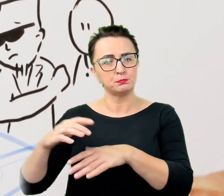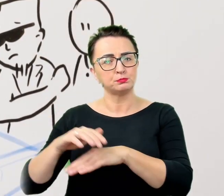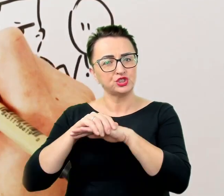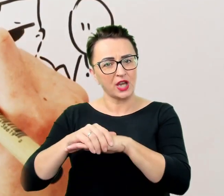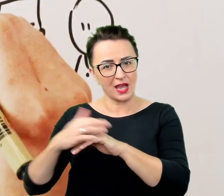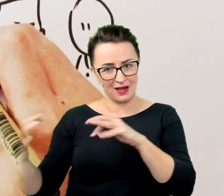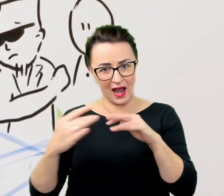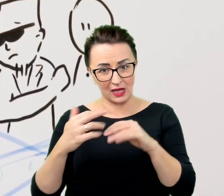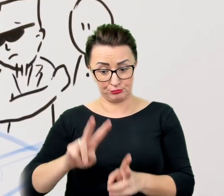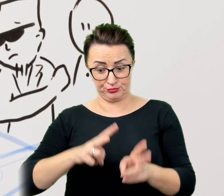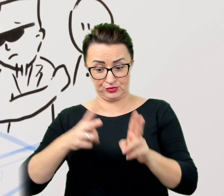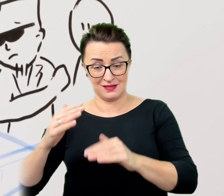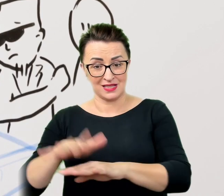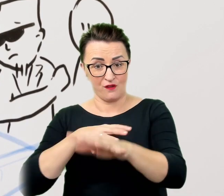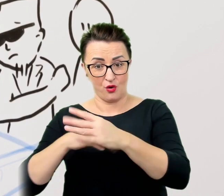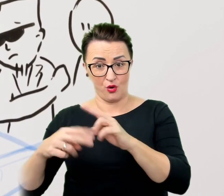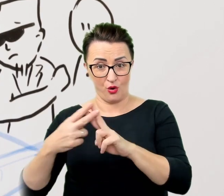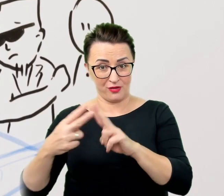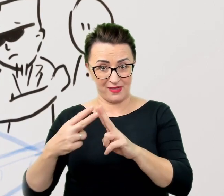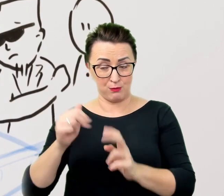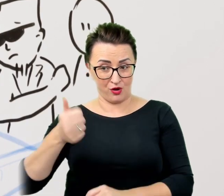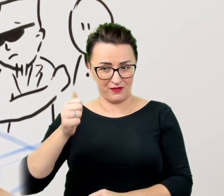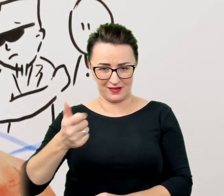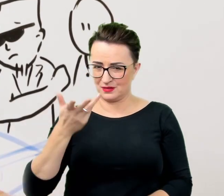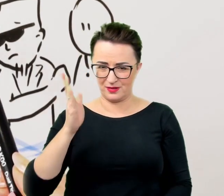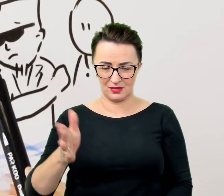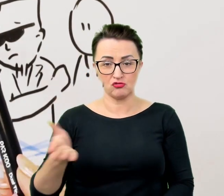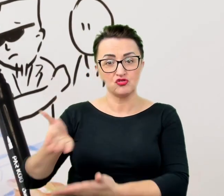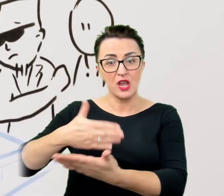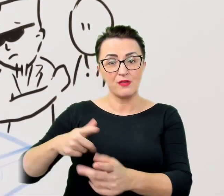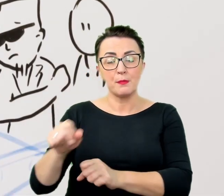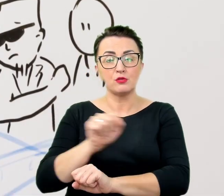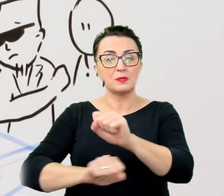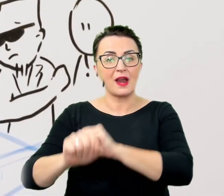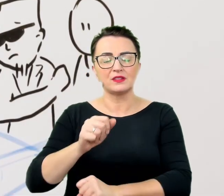Część niepełnosprawności nie jest widoczna lub możliwa do zdefiniowania przez zwykłego rozmówcę.